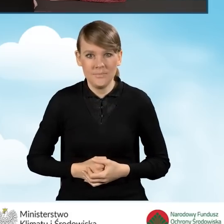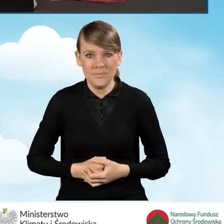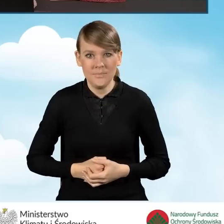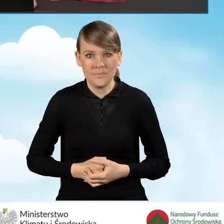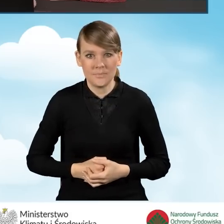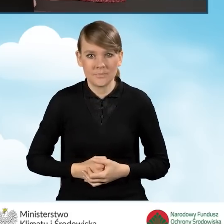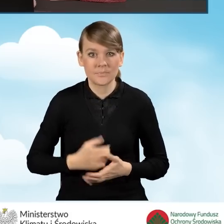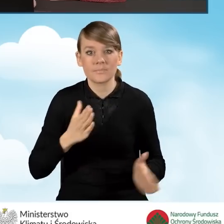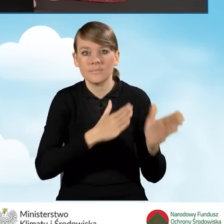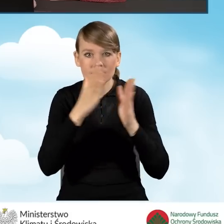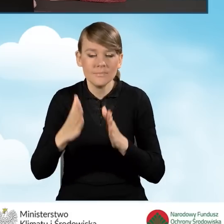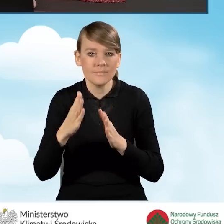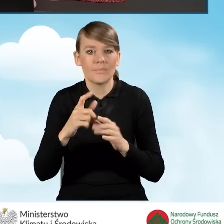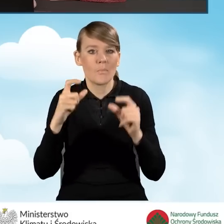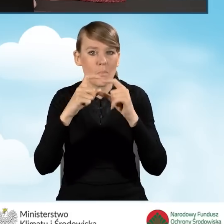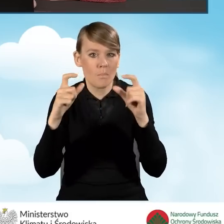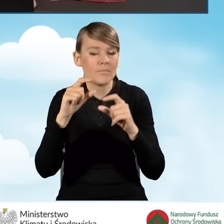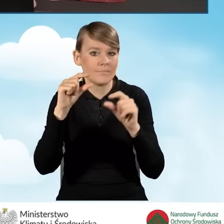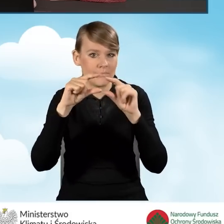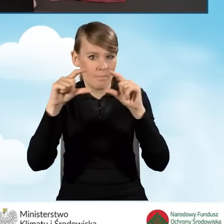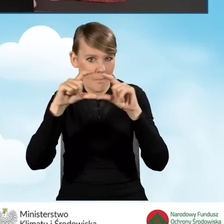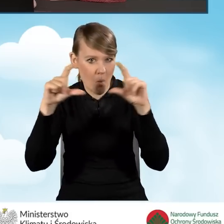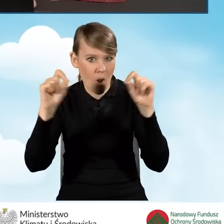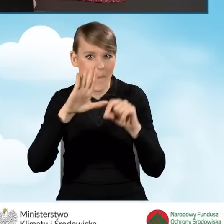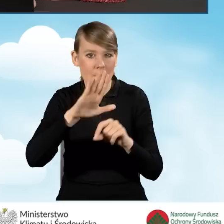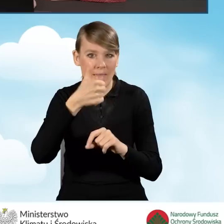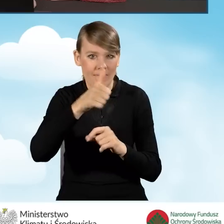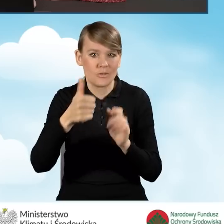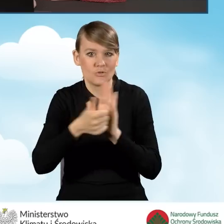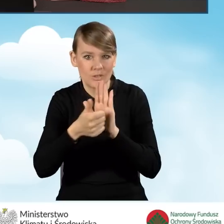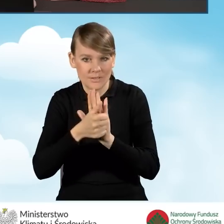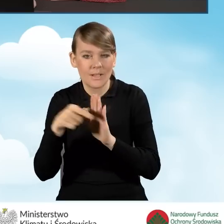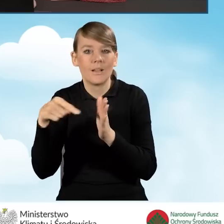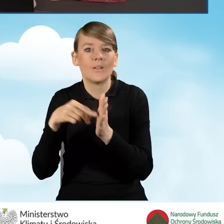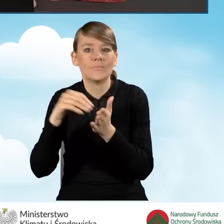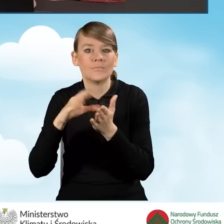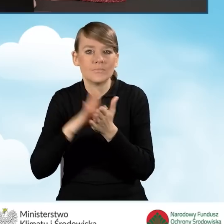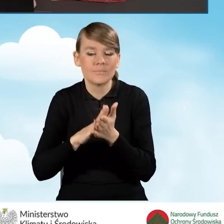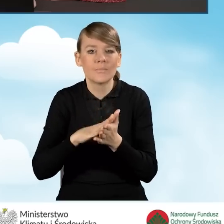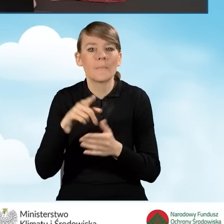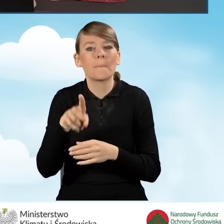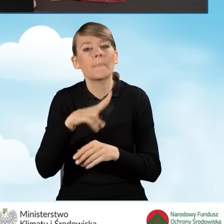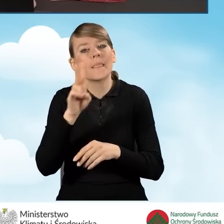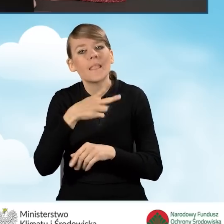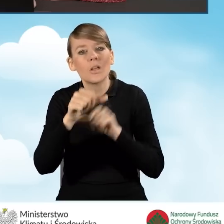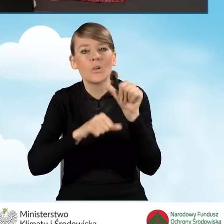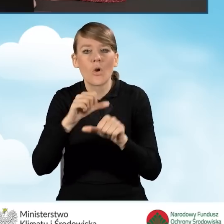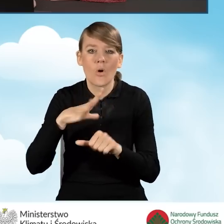Następnym polem do wypełnienia jest pole B1.16, które mówi nam o roku wystąpienia o zgodę na budowę, zgłoszenie budowy.